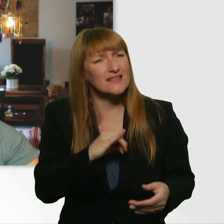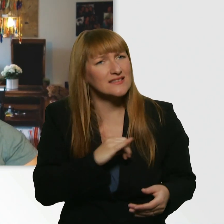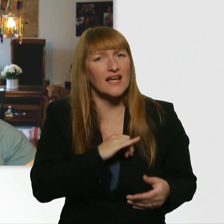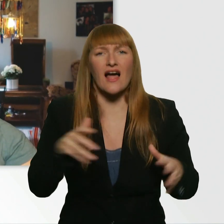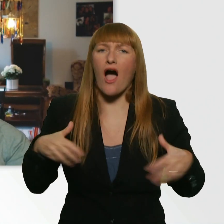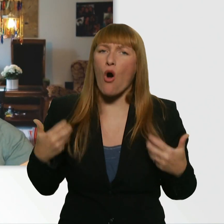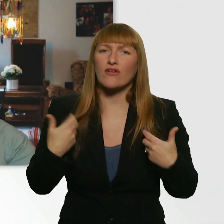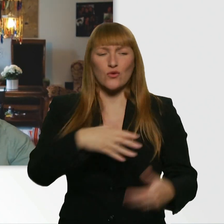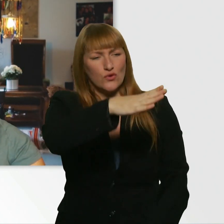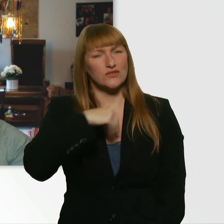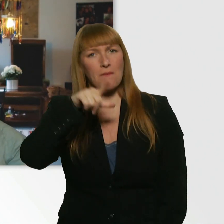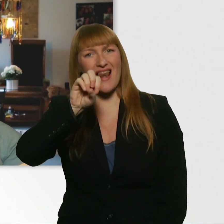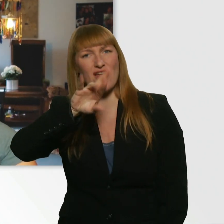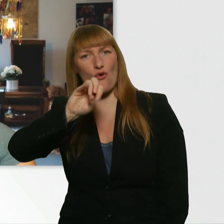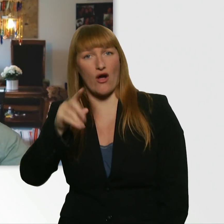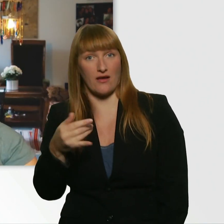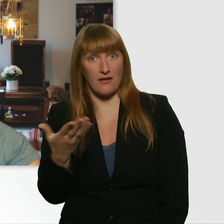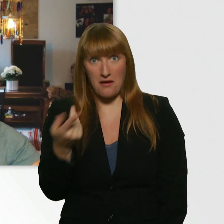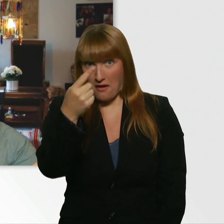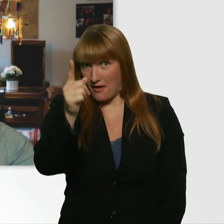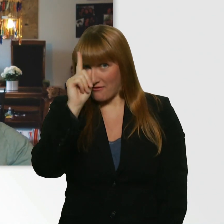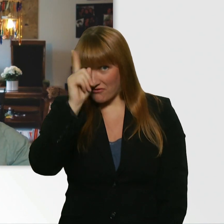Wenn ihr wissen wollt, wie die Challenge von ihm ausgegangen ist,